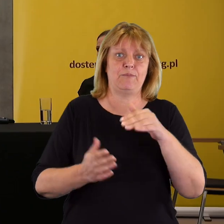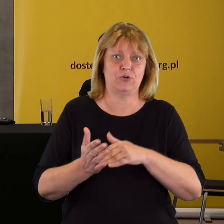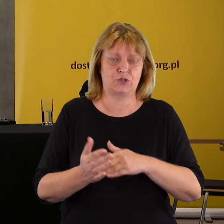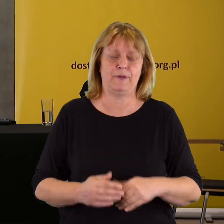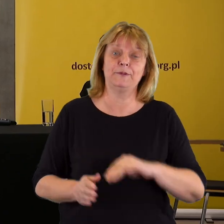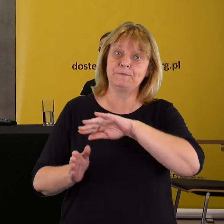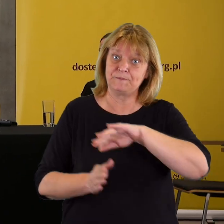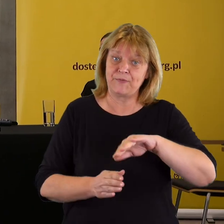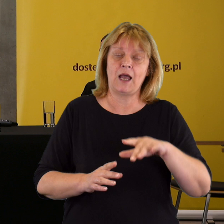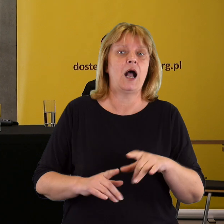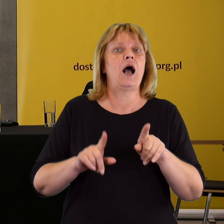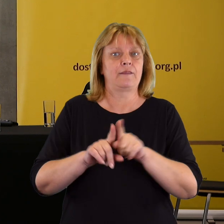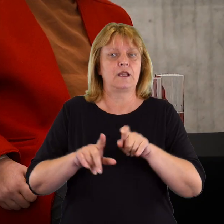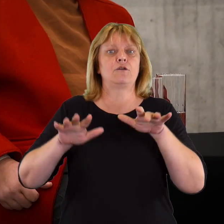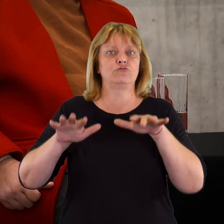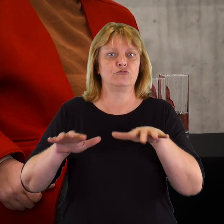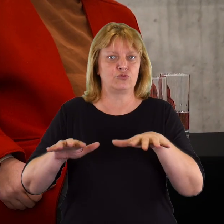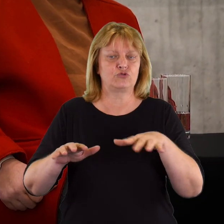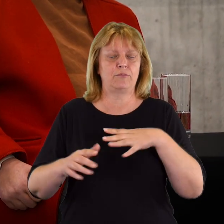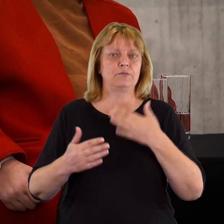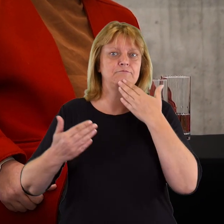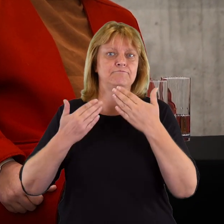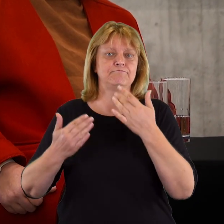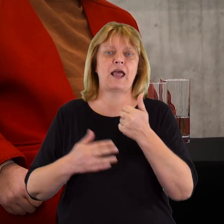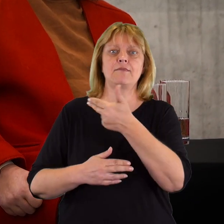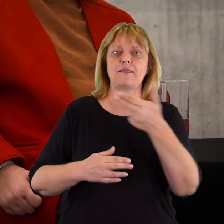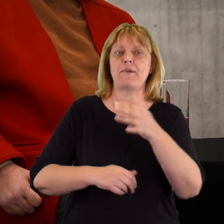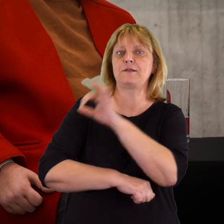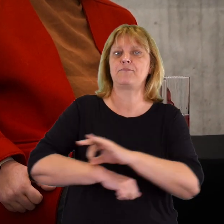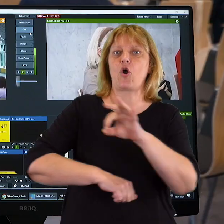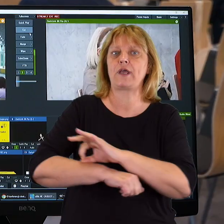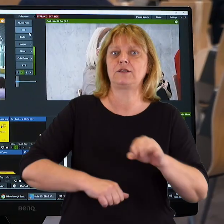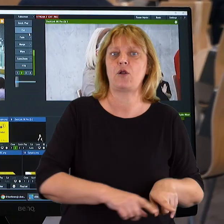To był jeden temat. Natomiast dużo uwagi poświęciliśmy projektowaniu uniwersalnemu,